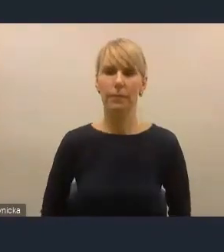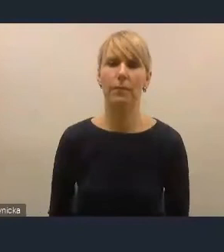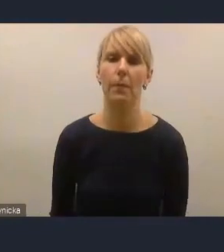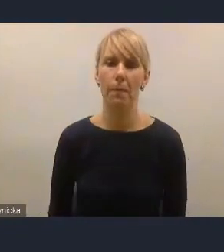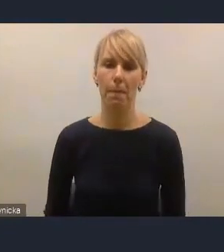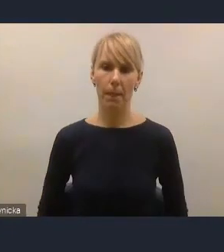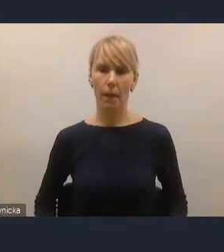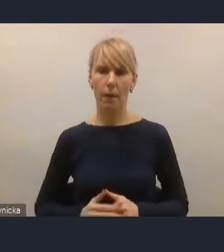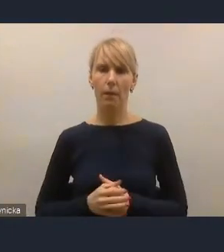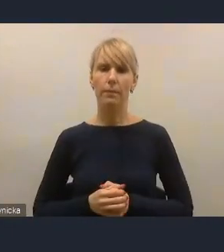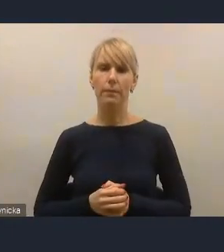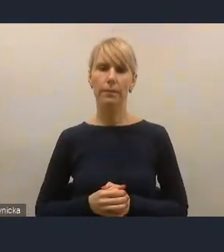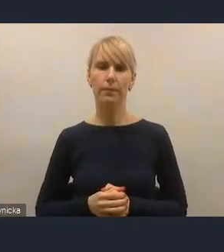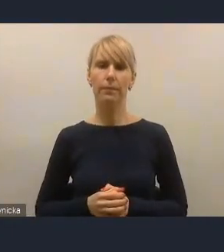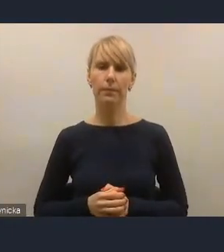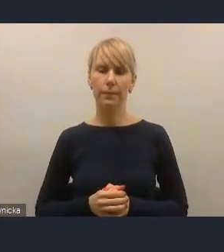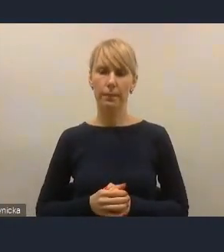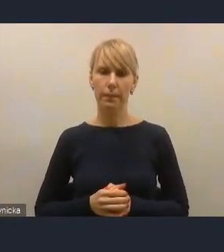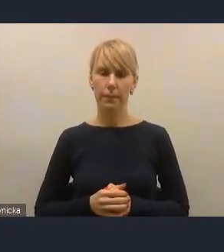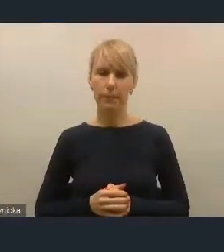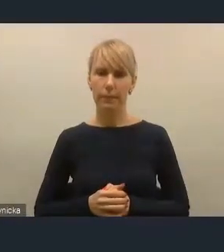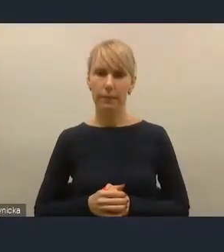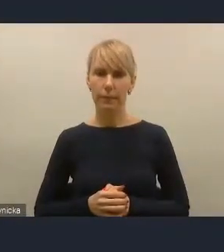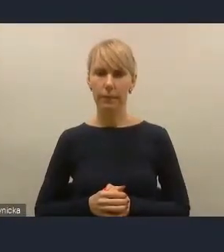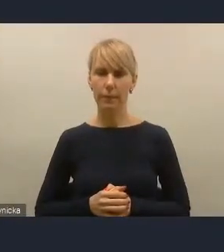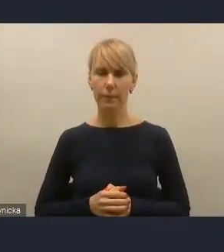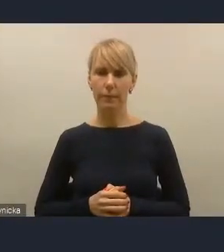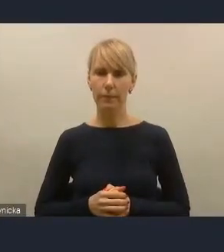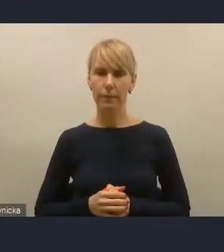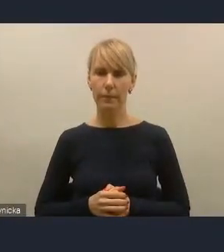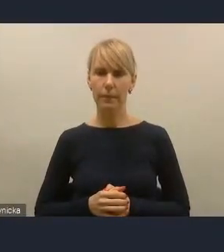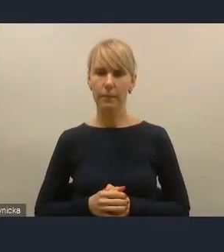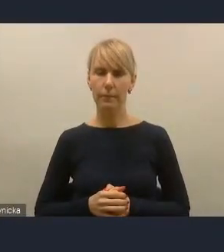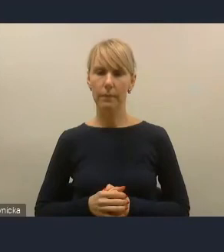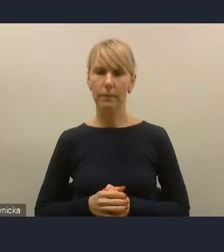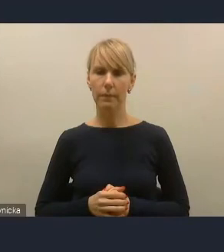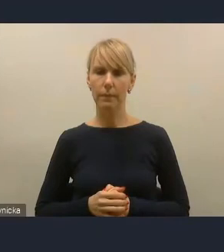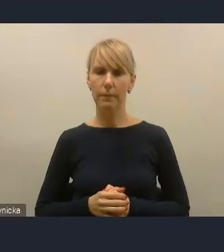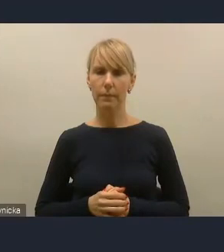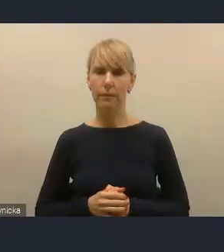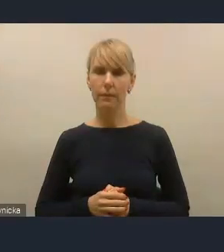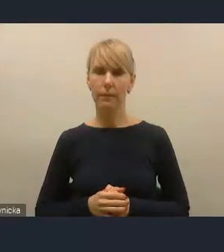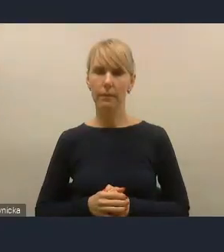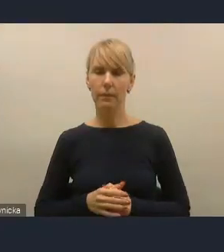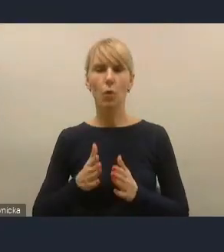i innych ośrodków, które pokazują, że mieszkańcy na przykład